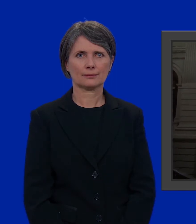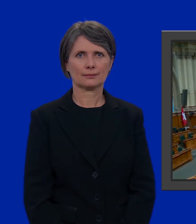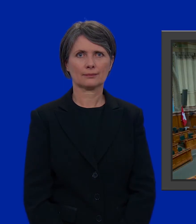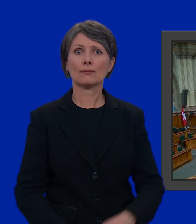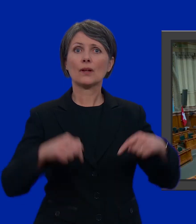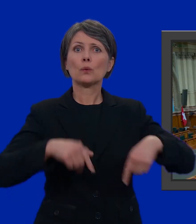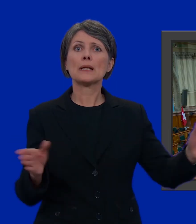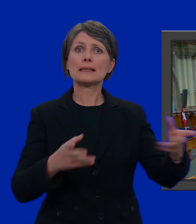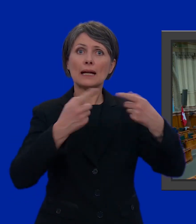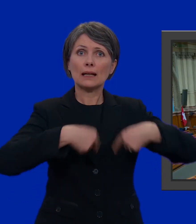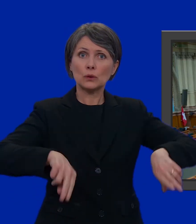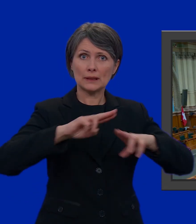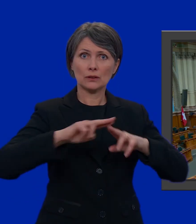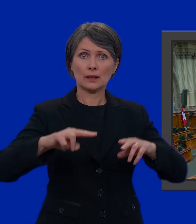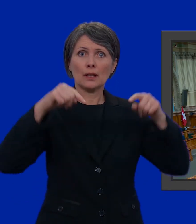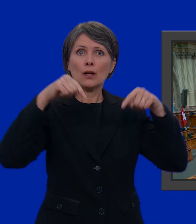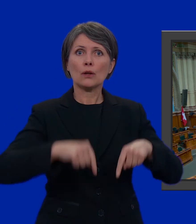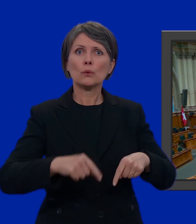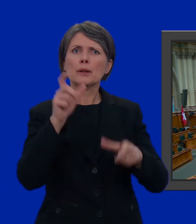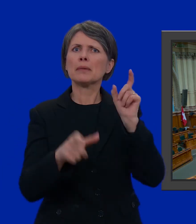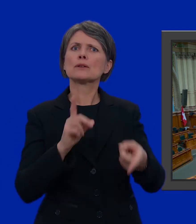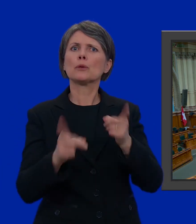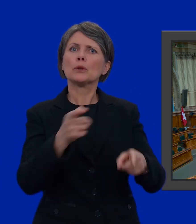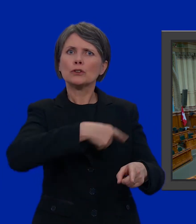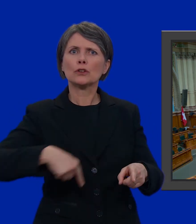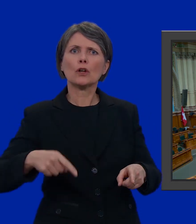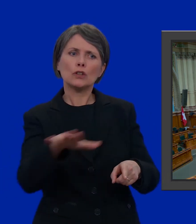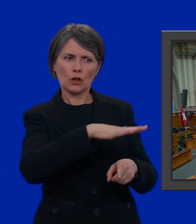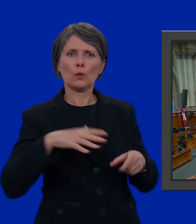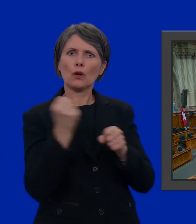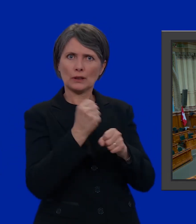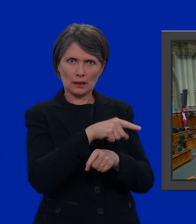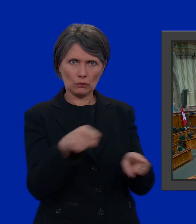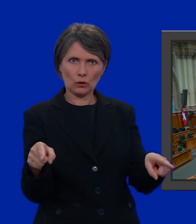Siamo nella sala del Consiglio nazionale che possiamo considerare il luogo di lavoro dei nostri politici.